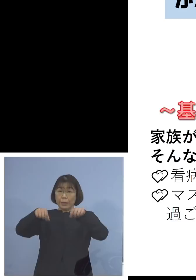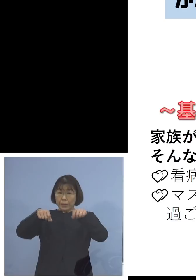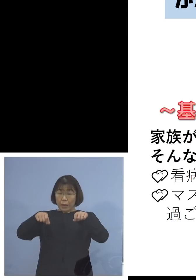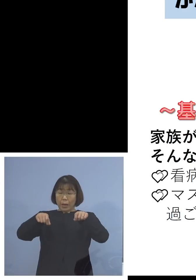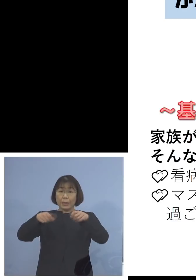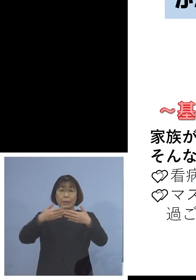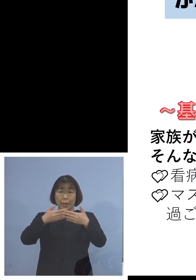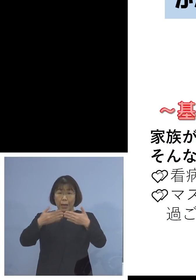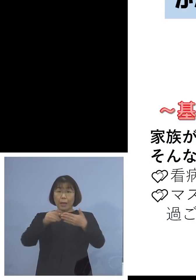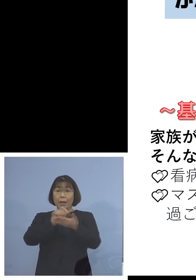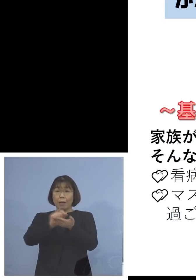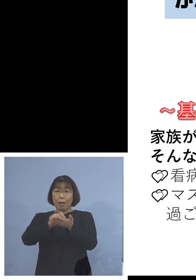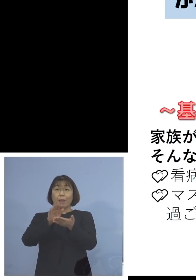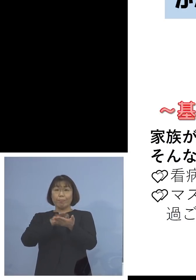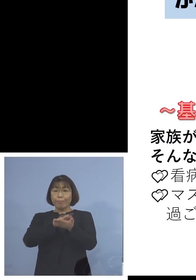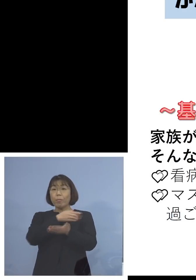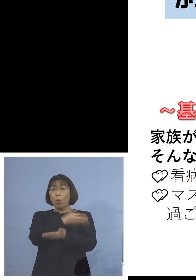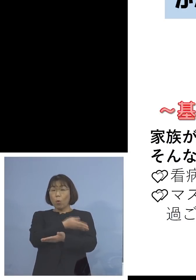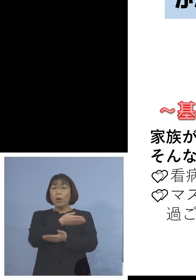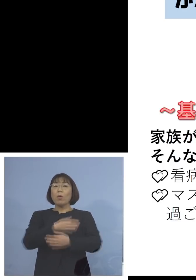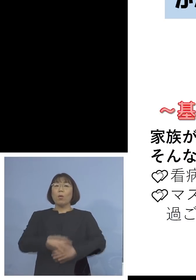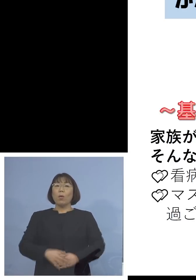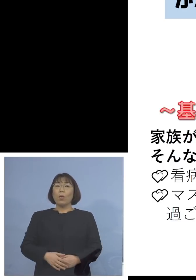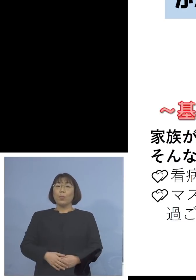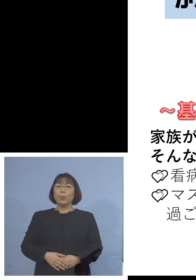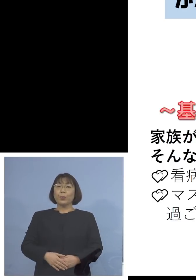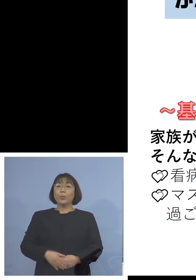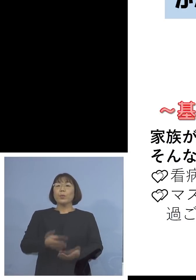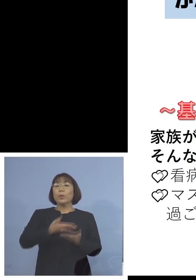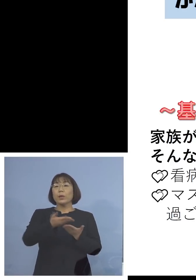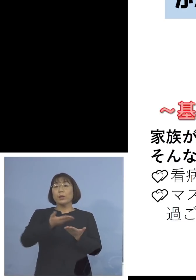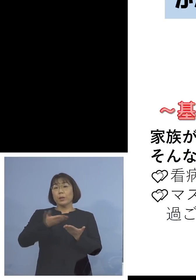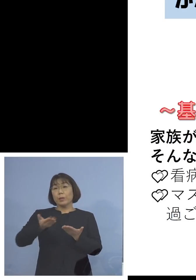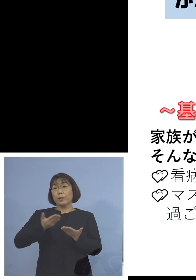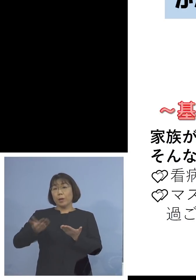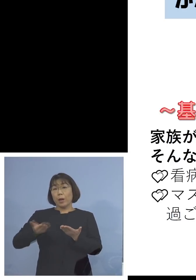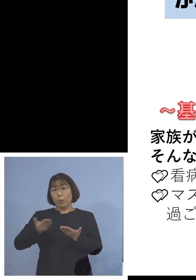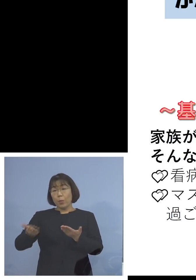こちらの方を配布させて いただいております